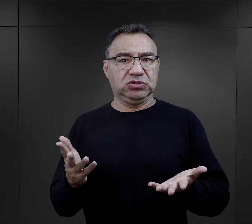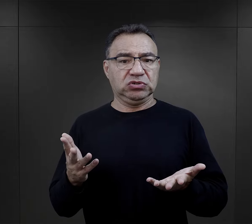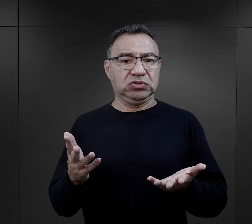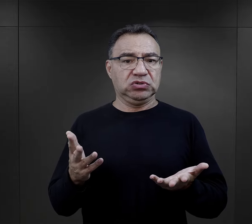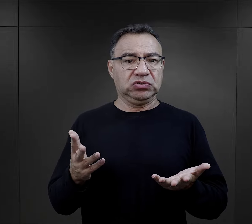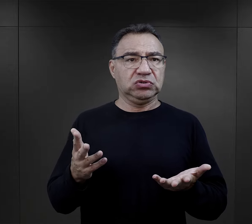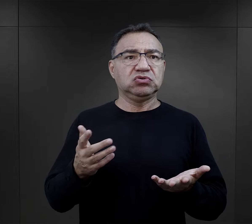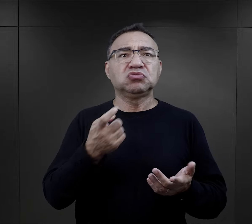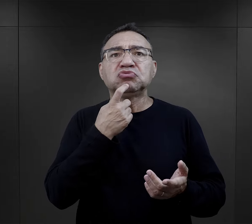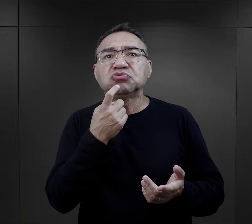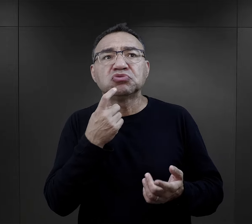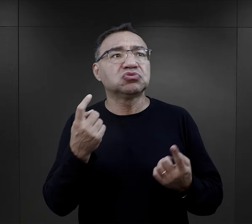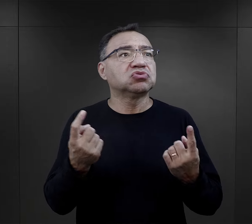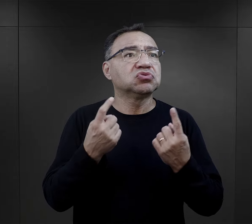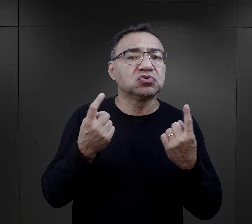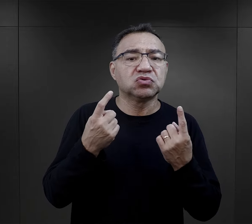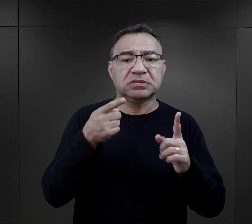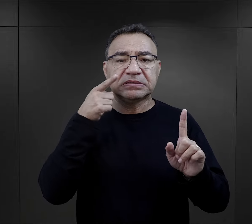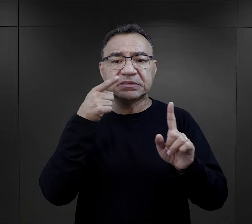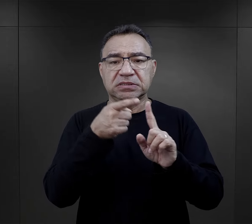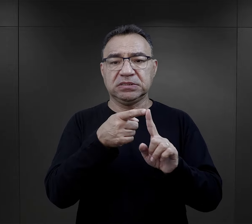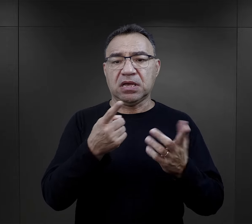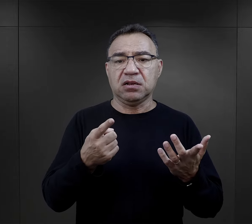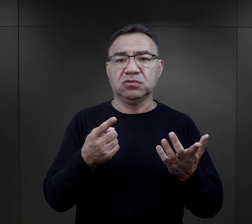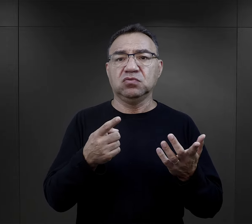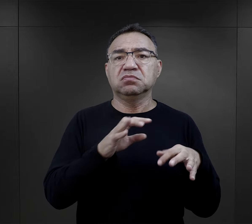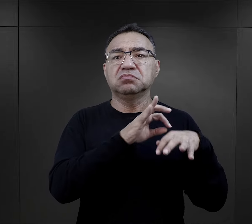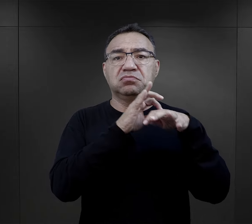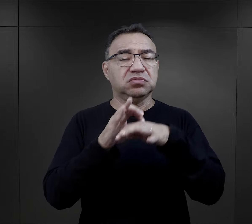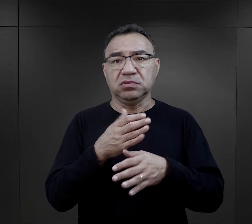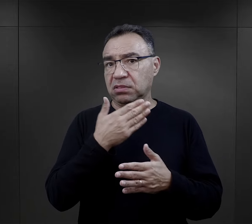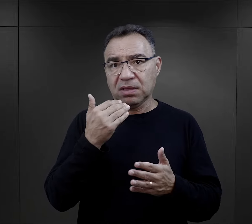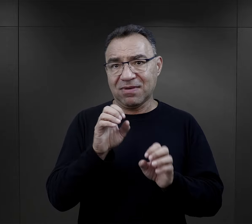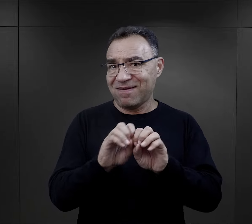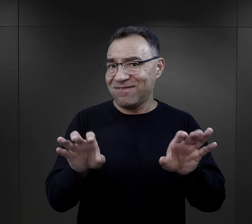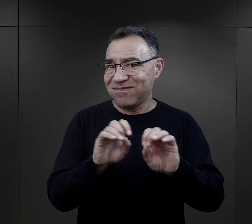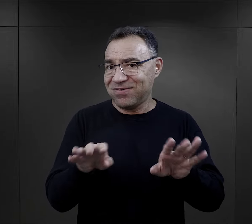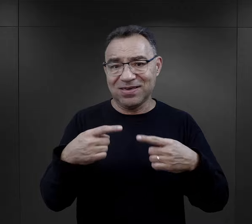co się dzieje, w jakim celu ci ludzie zostają tutaj przywiezieni.